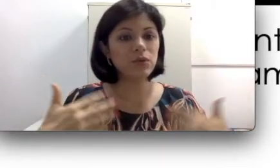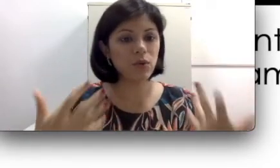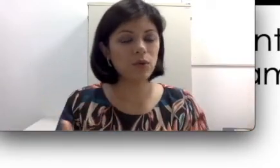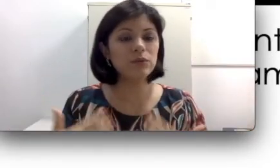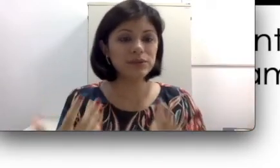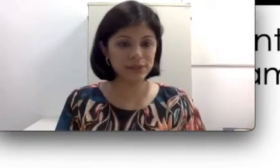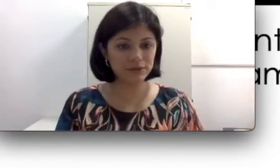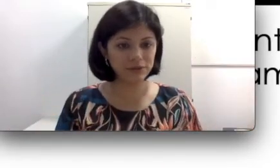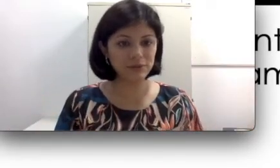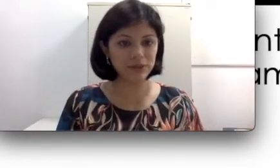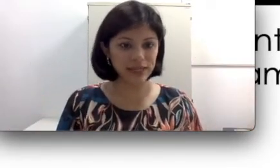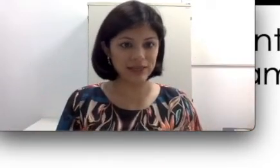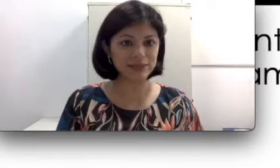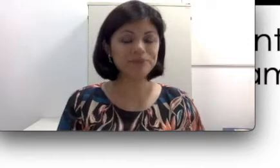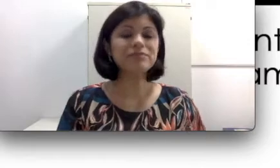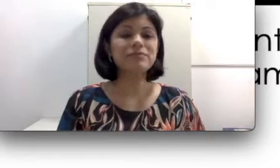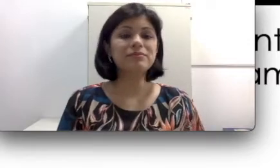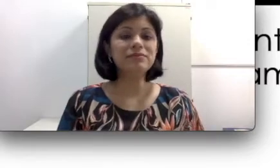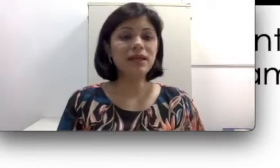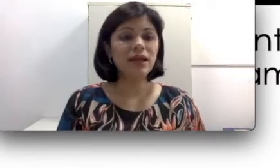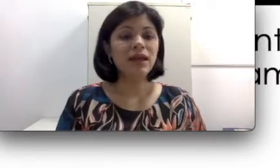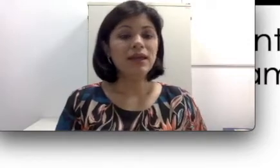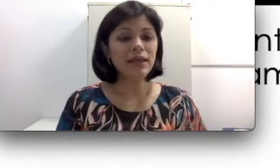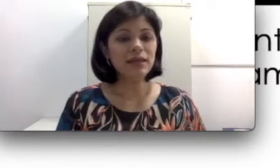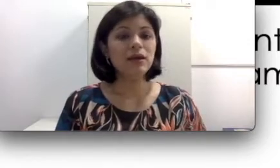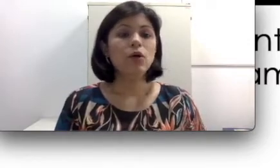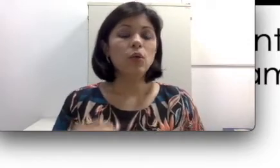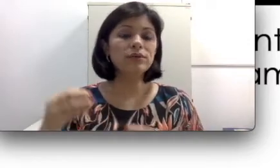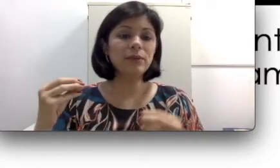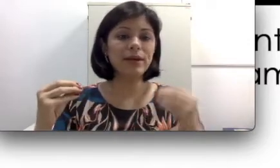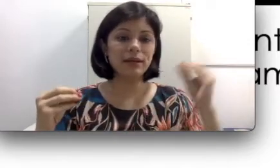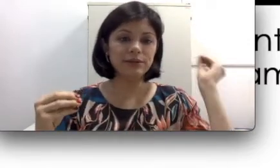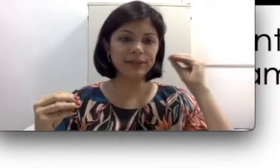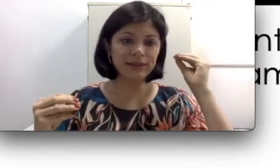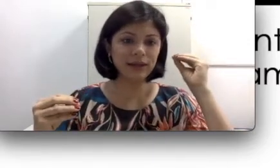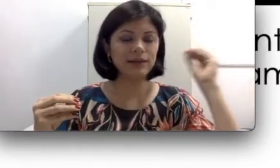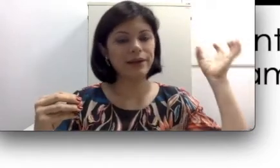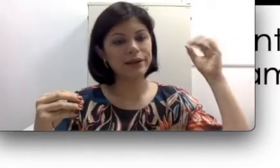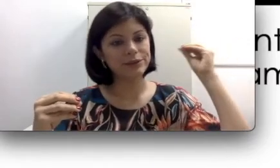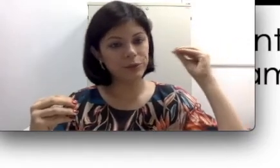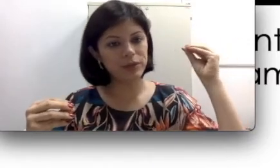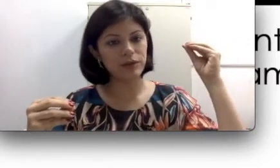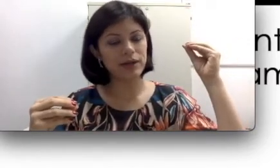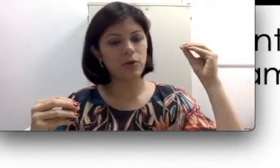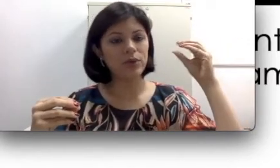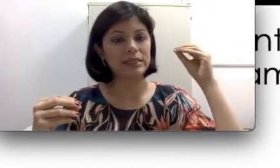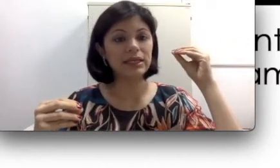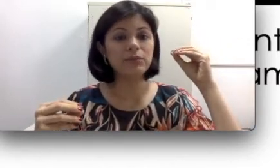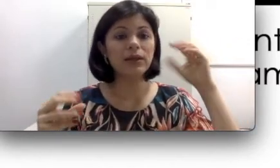com o desenvolvimento delas. Os aparelhos intracanais ou o micro-canal, por exemplo,